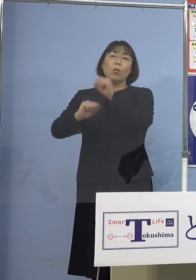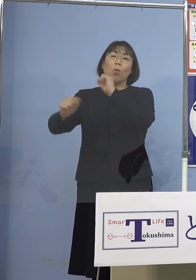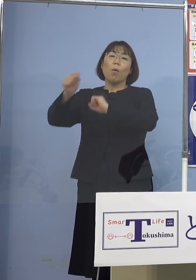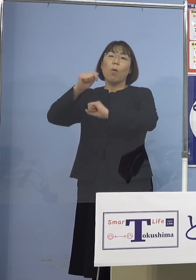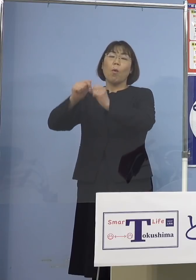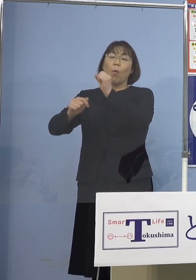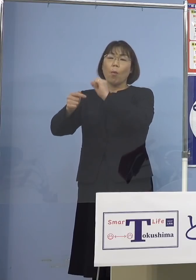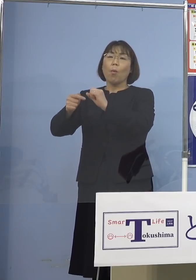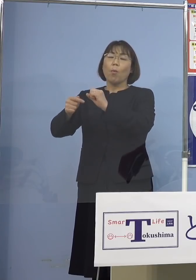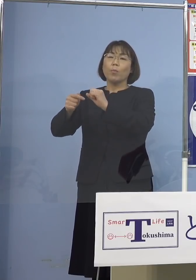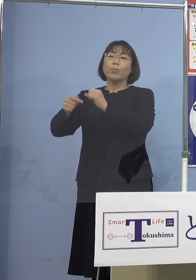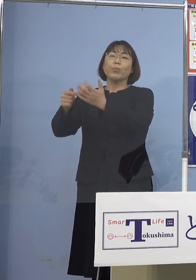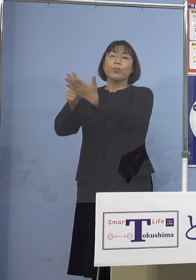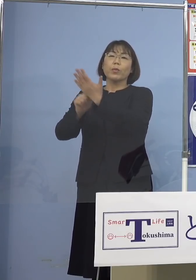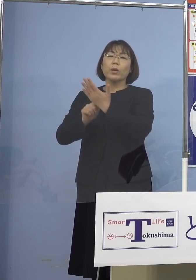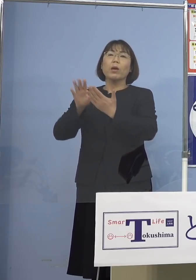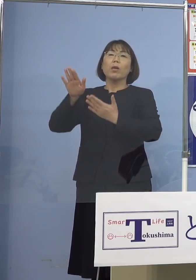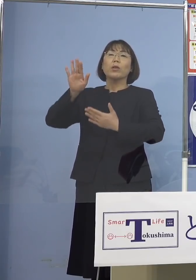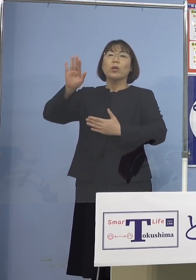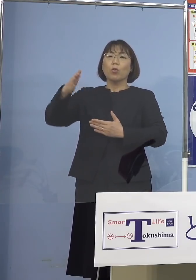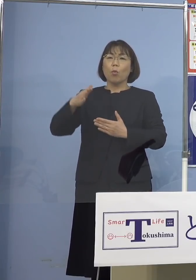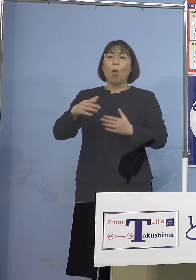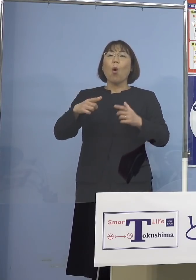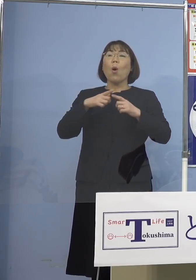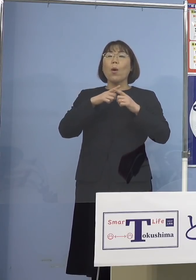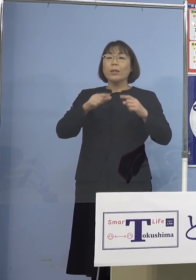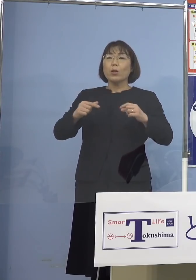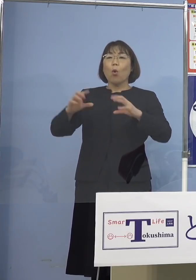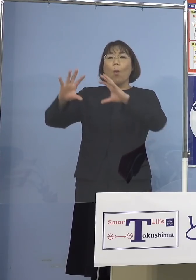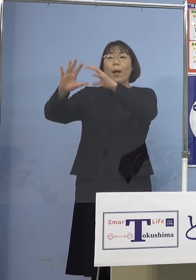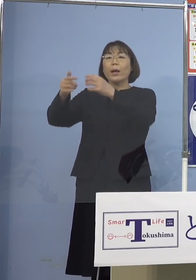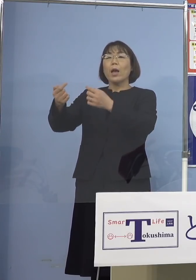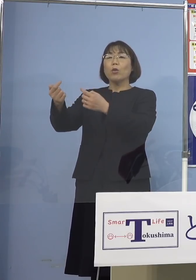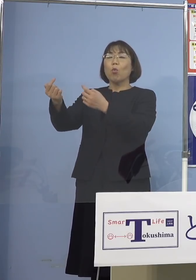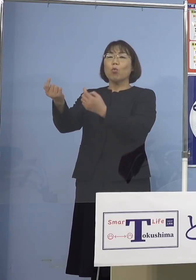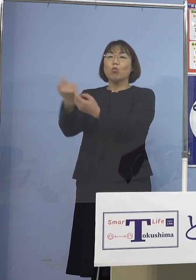日本はかたくなに水際対策強めるんだ ということで、今、海外から